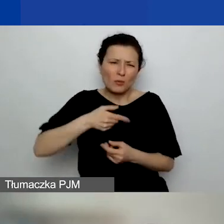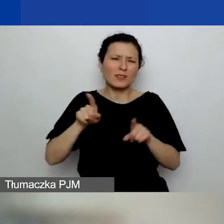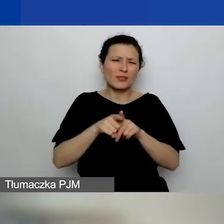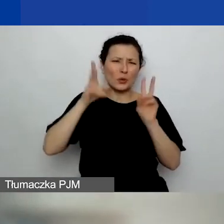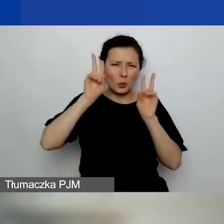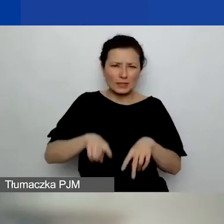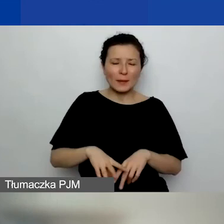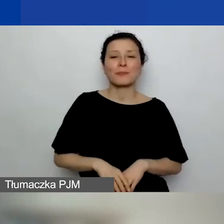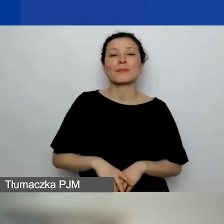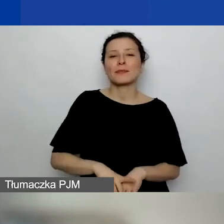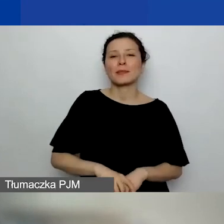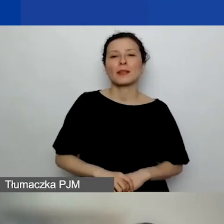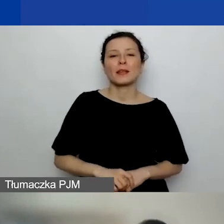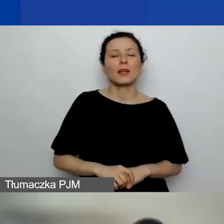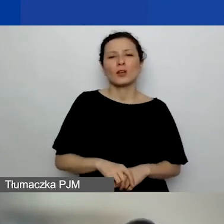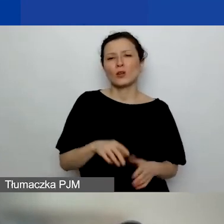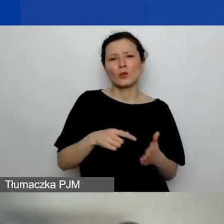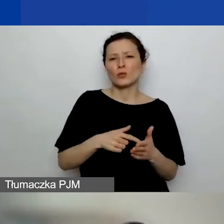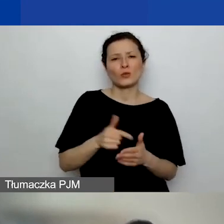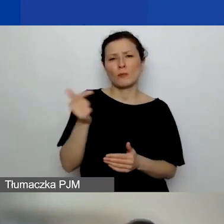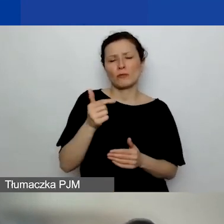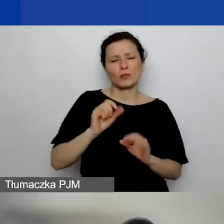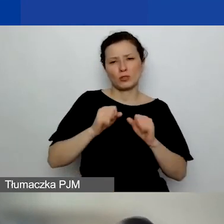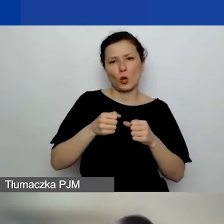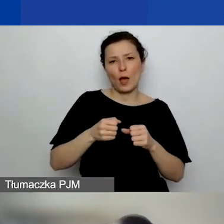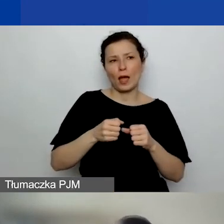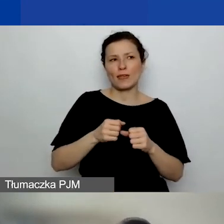raczej nie powinno to być nasze działanie zupełnie własne,